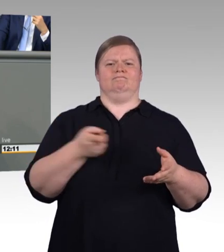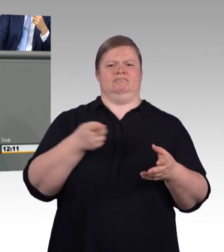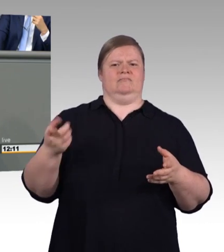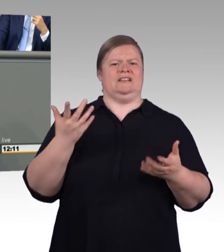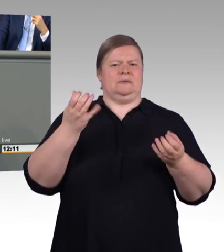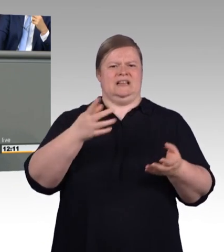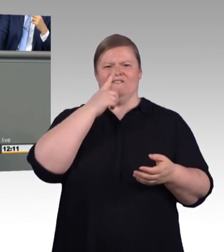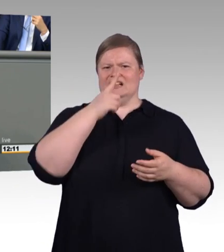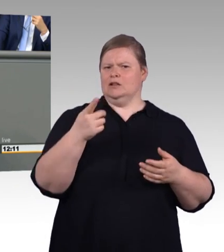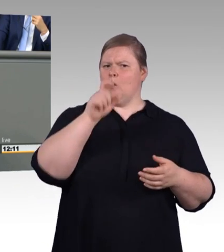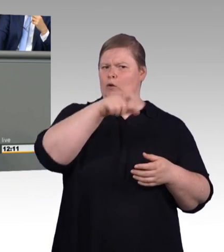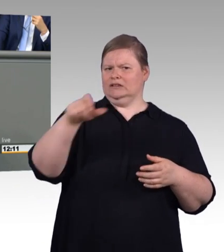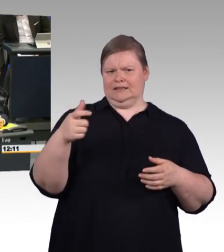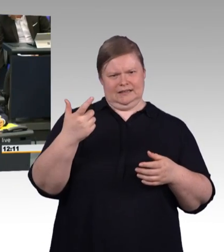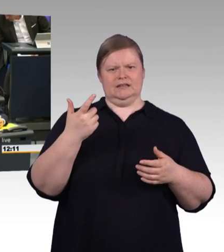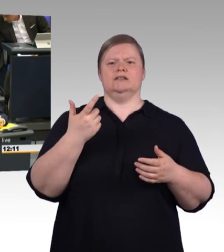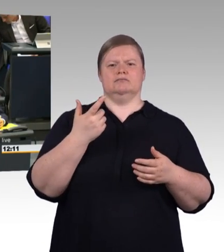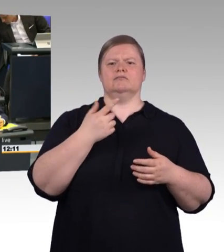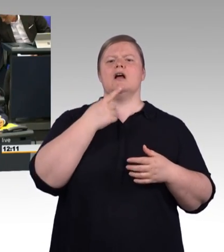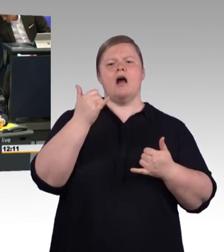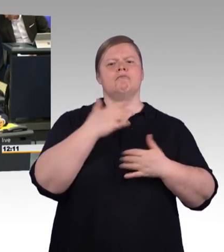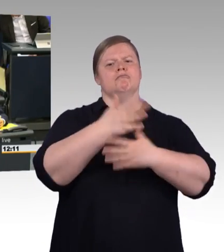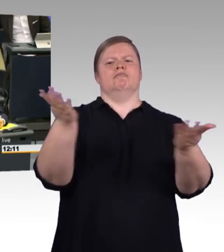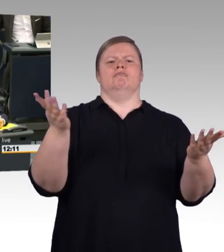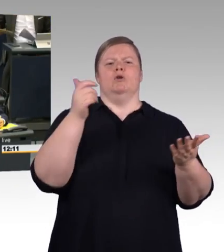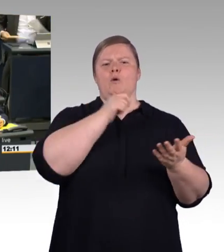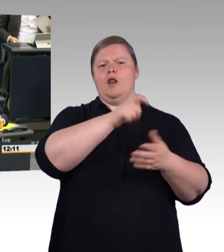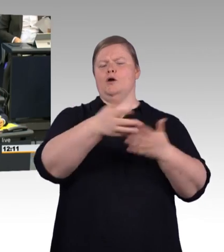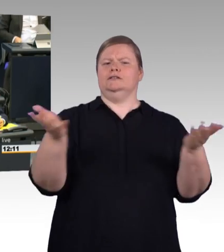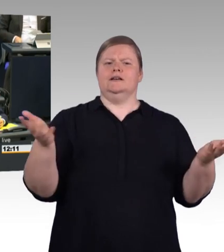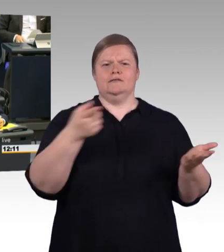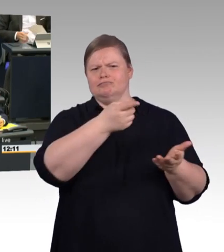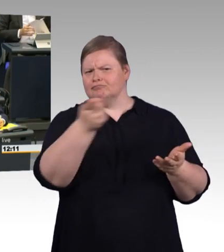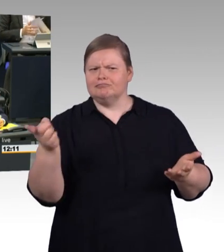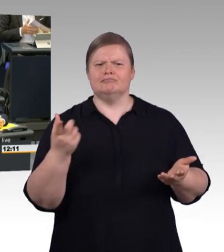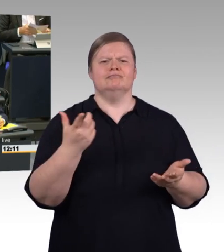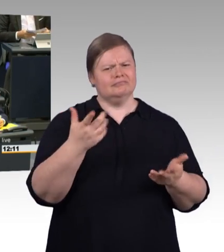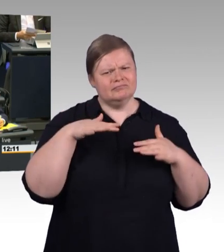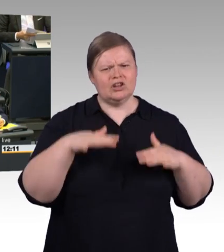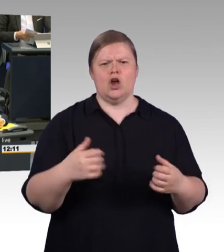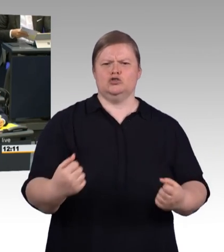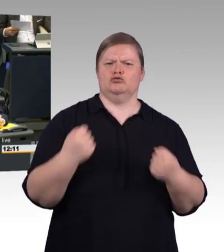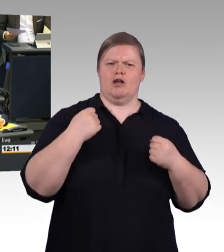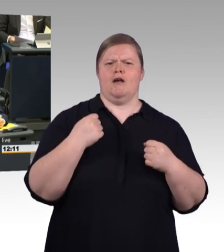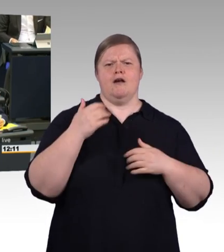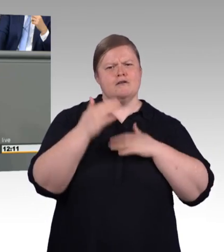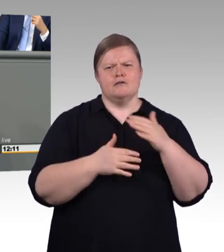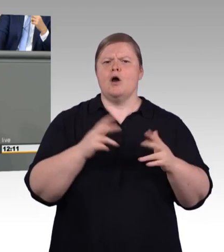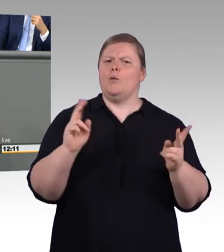an all dieses "Obst" dran. Das ist der Unterschied und der zeigt, dass Sie das schon verwirrt hat. Und an die anderen Schubladen schreiben wir Gemüse dran.